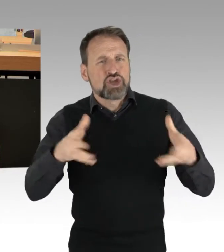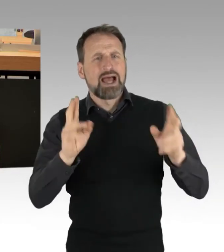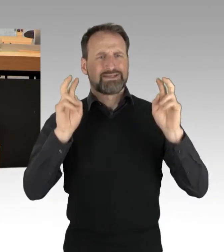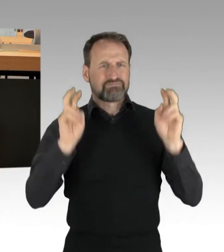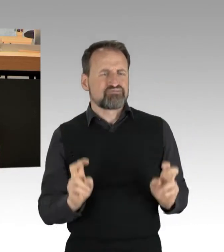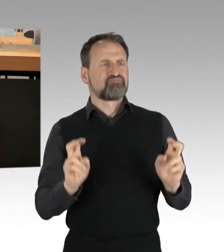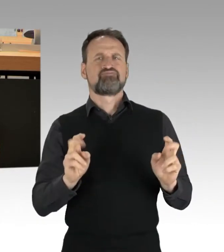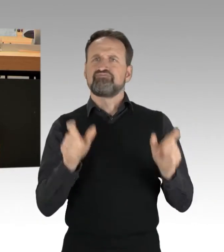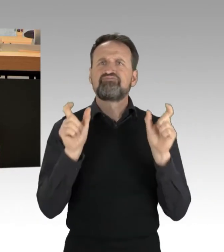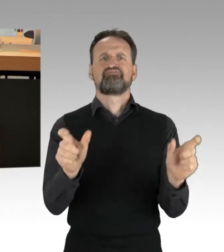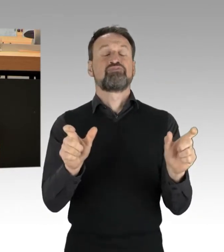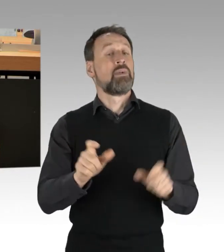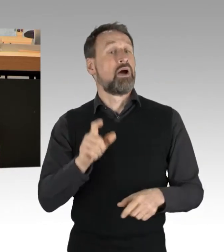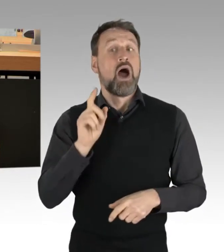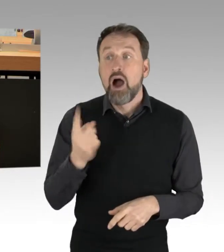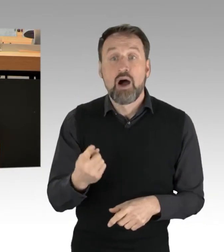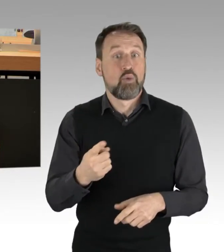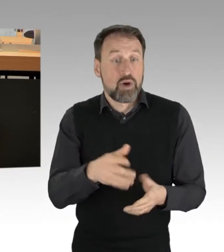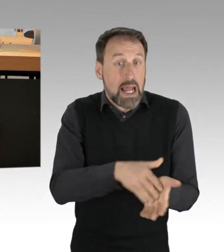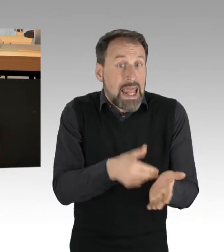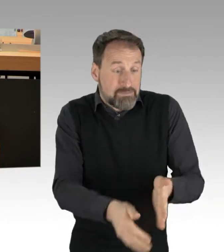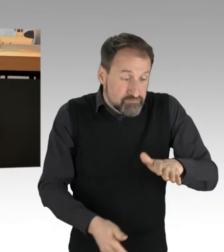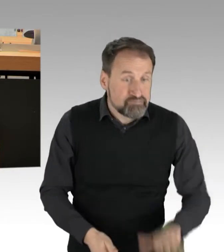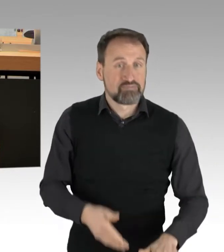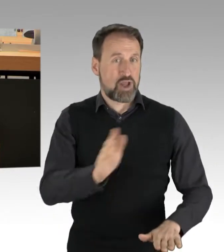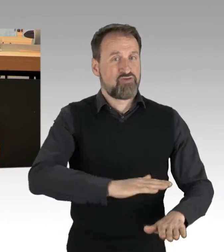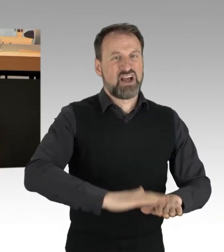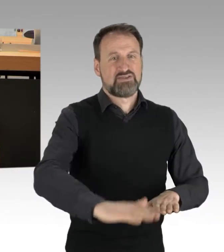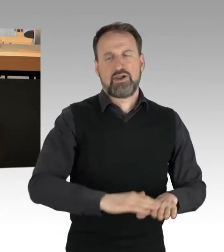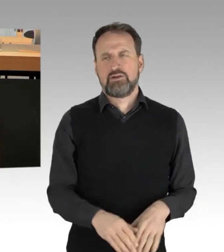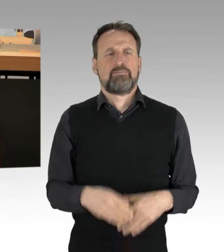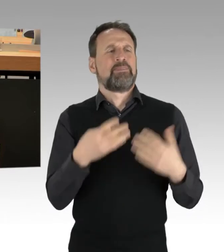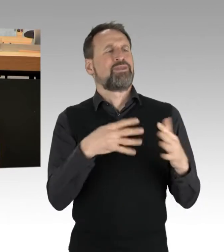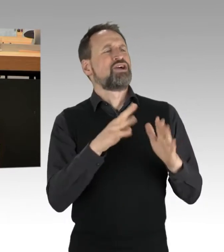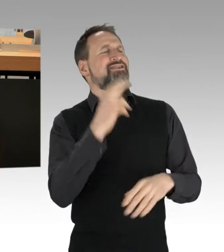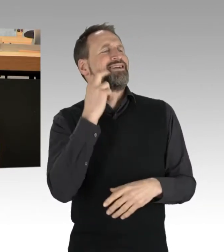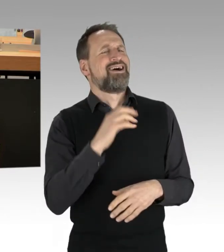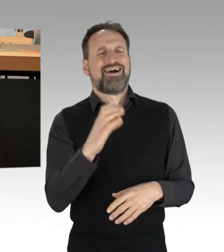von der 19-jährigen Karla bis zum 72-jährigen Ernst. Es ist eine heterogene Gruppe.